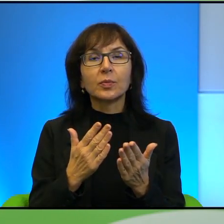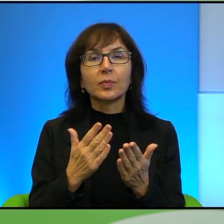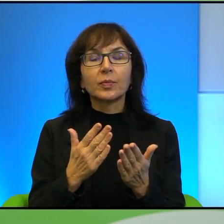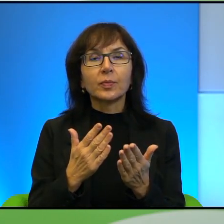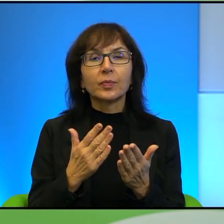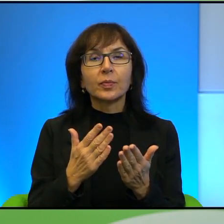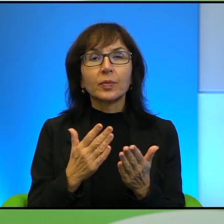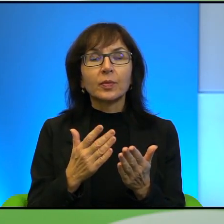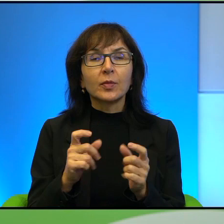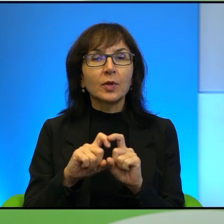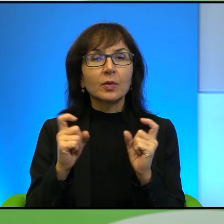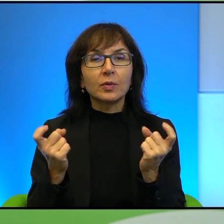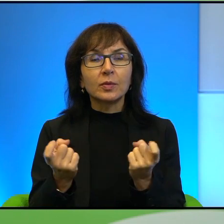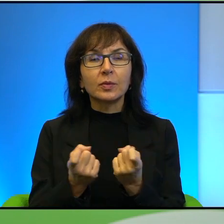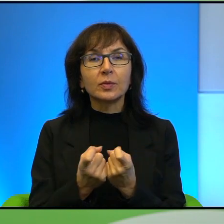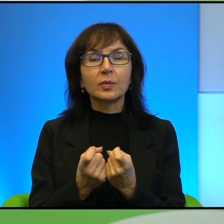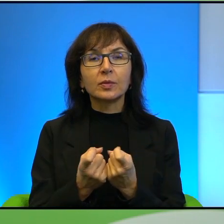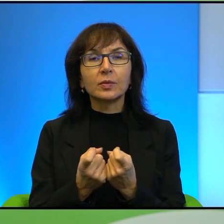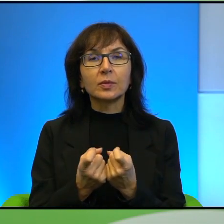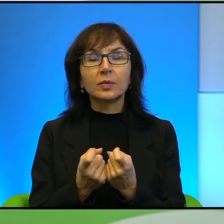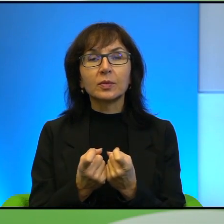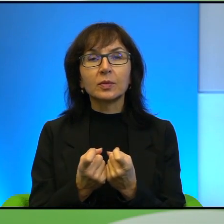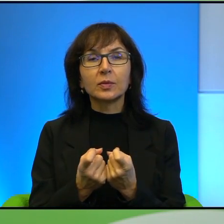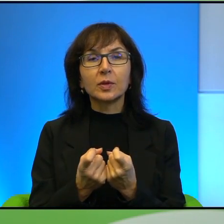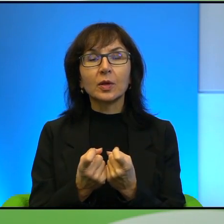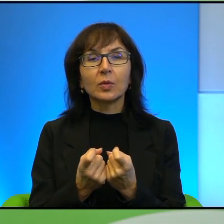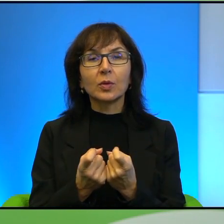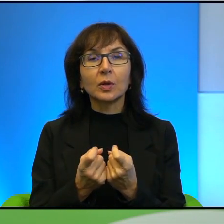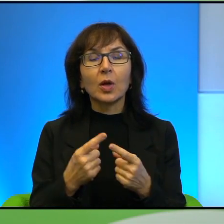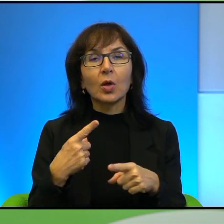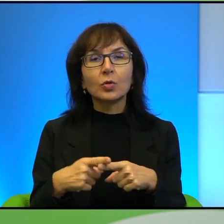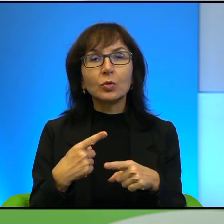jakby z tą całą, z całym stosunkiem do walki generalnie,